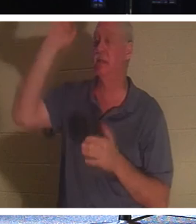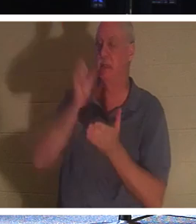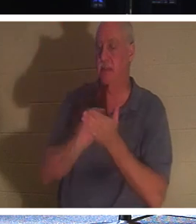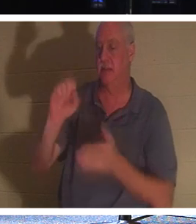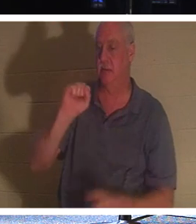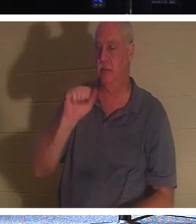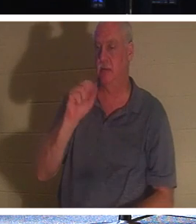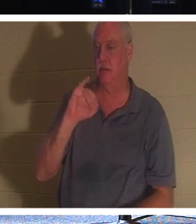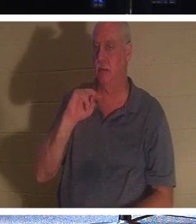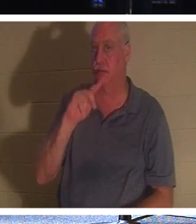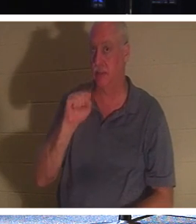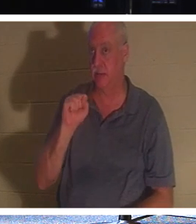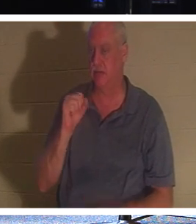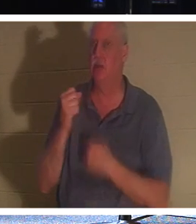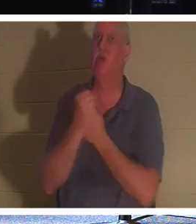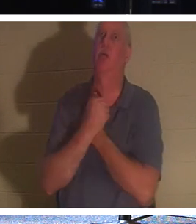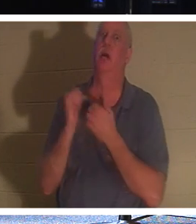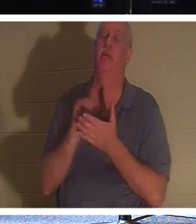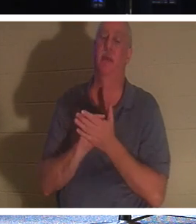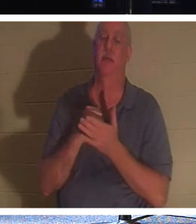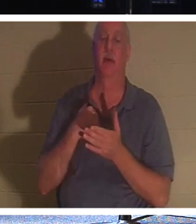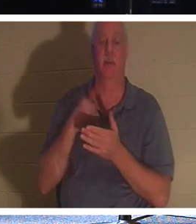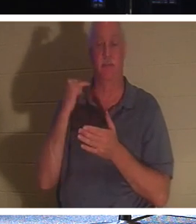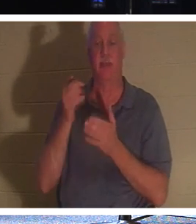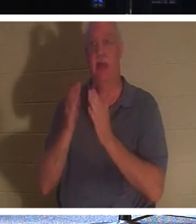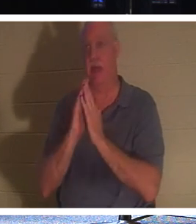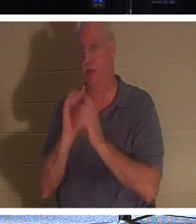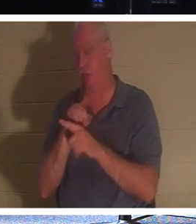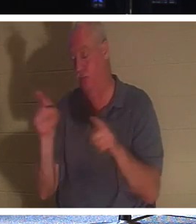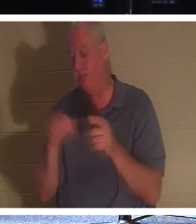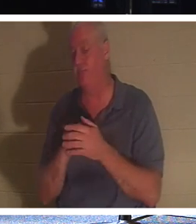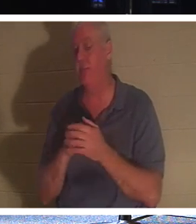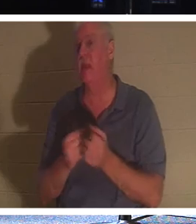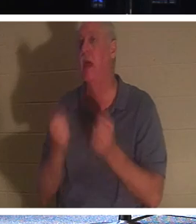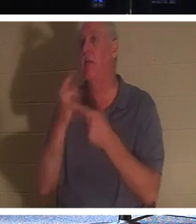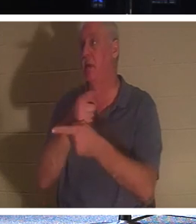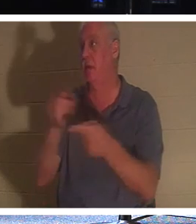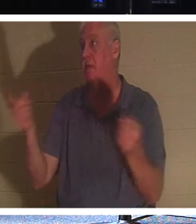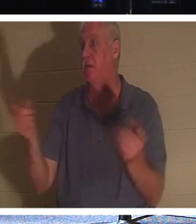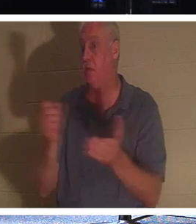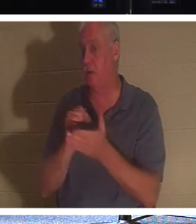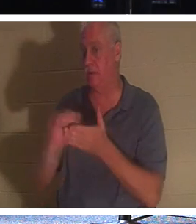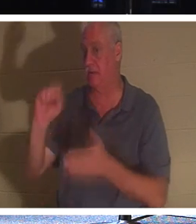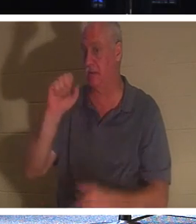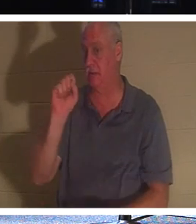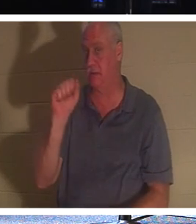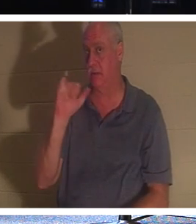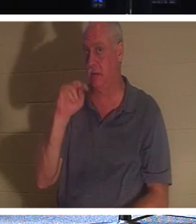! 이제 여기에서 여러분 중 몇 명이 성인인지 물으면 손을 들지 않을 것입니다